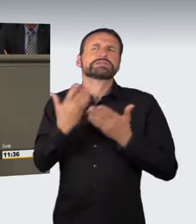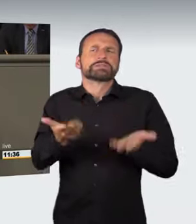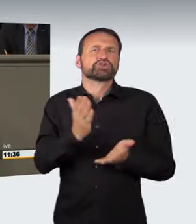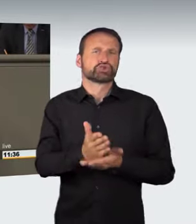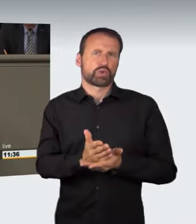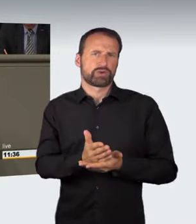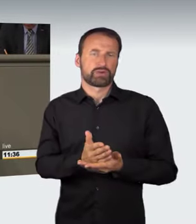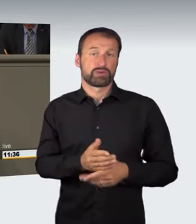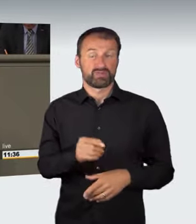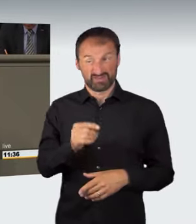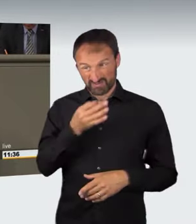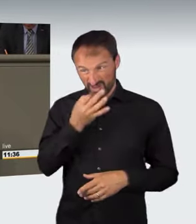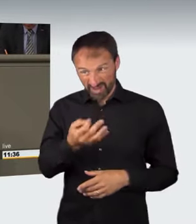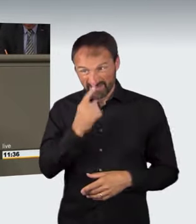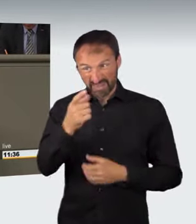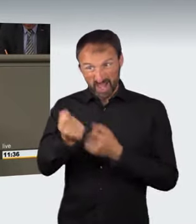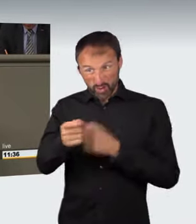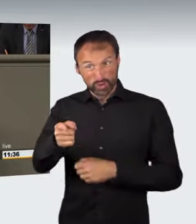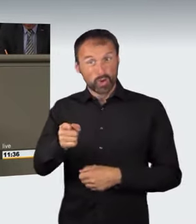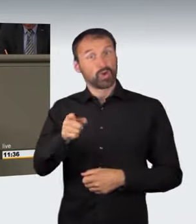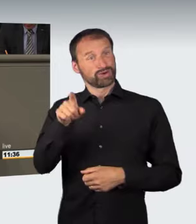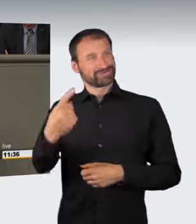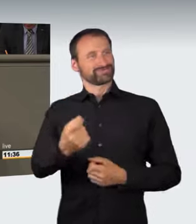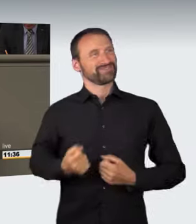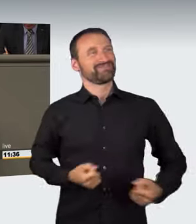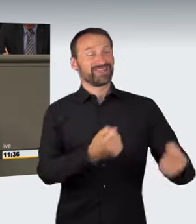Wenn jemandem das Fahrzeug nicht gehört, ergibt sich ein großes Problem.